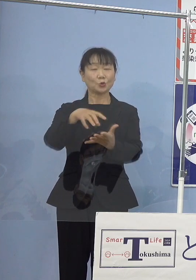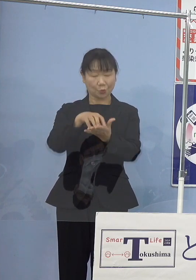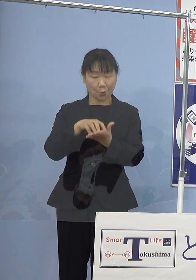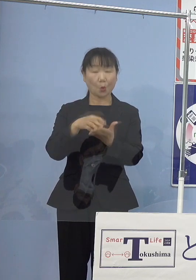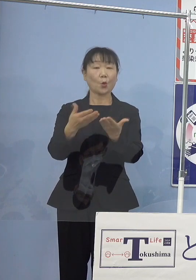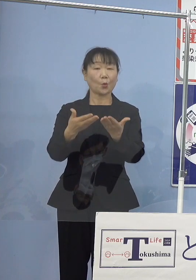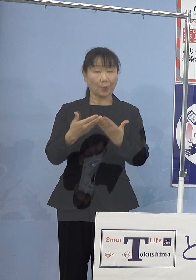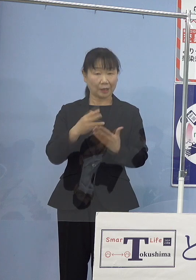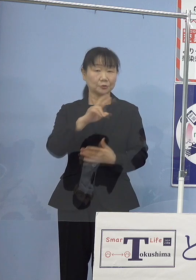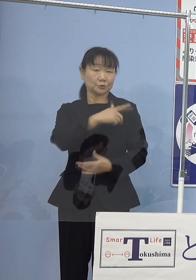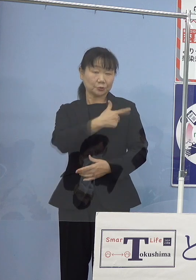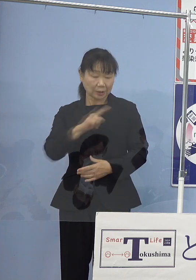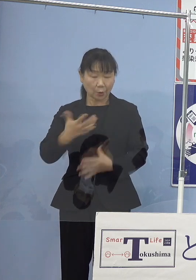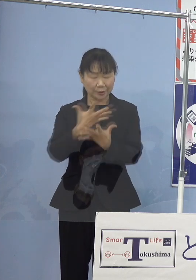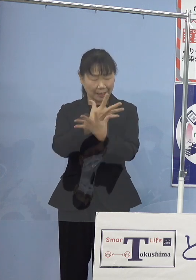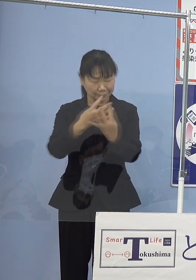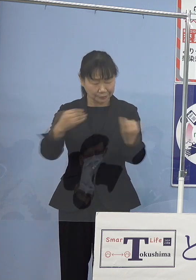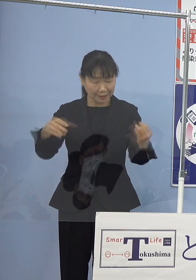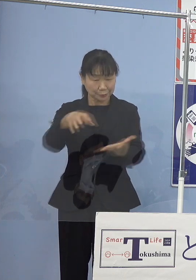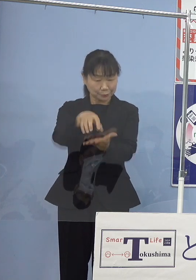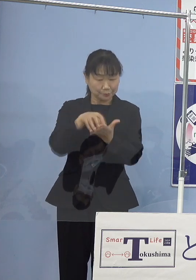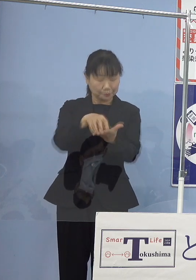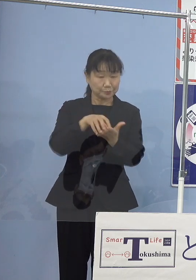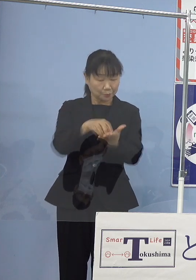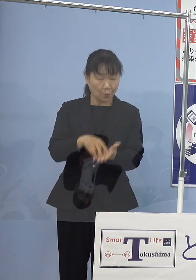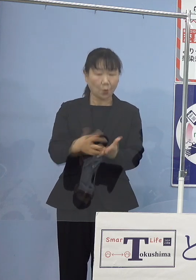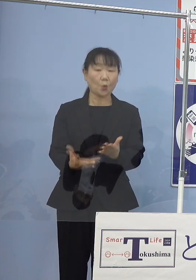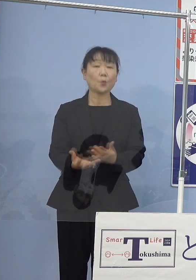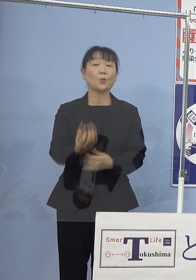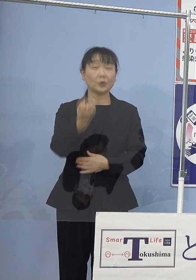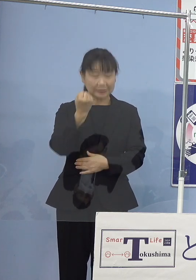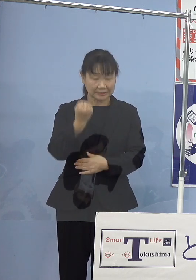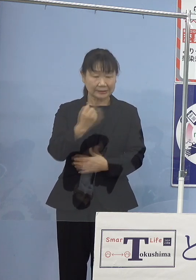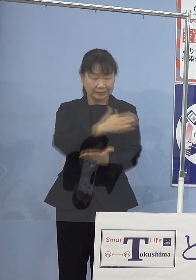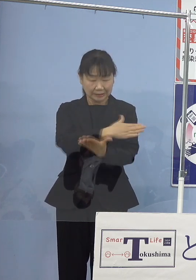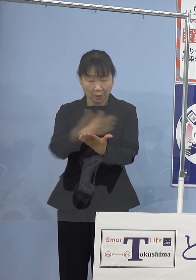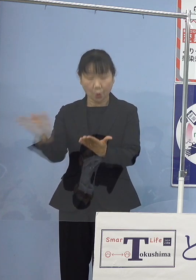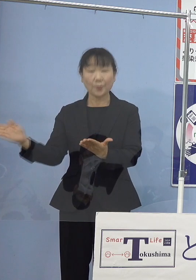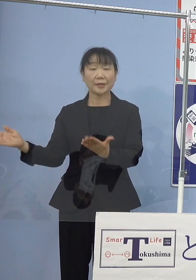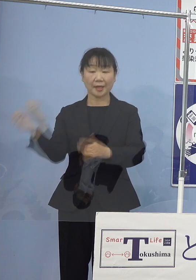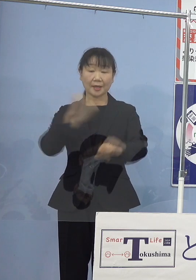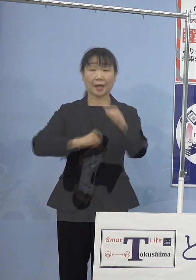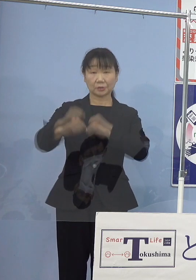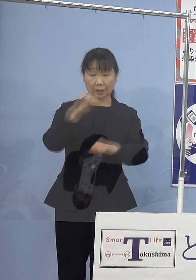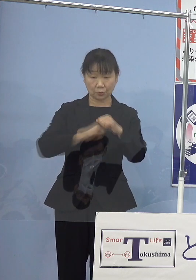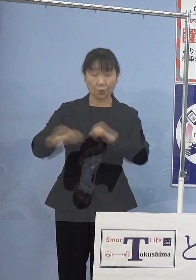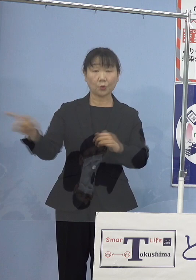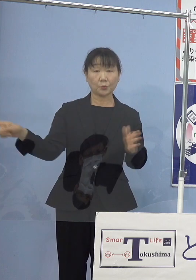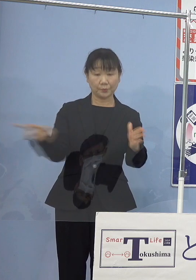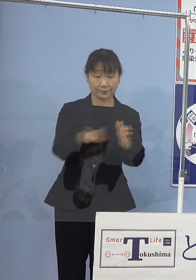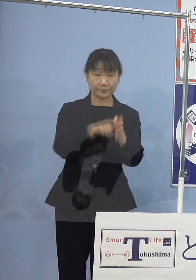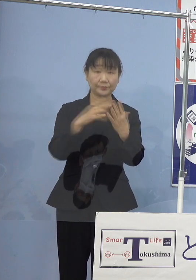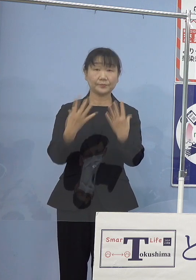多くの受賞歴をお持ちであり 多方面においてご活躍をされてこられました